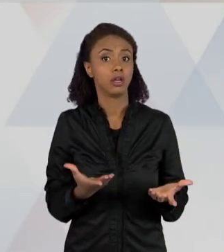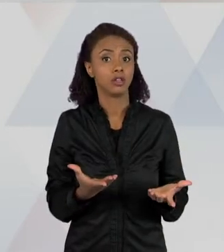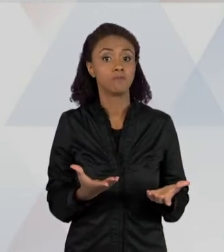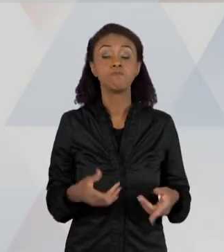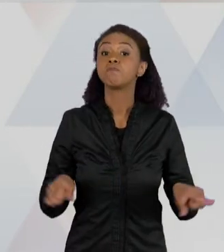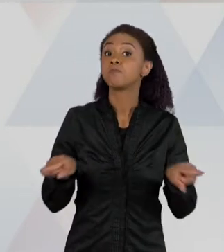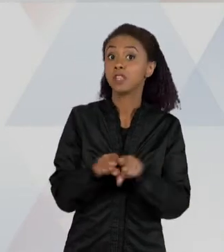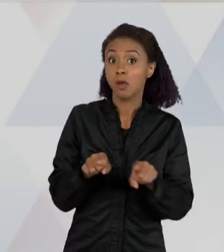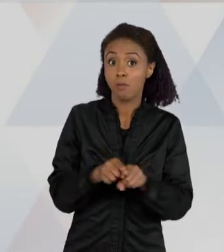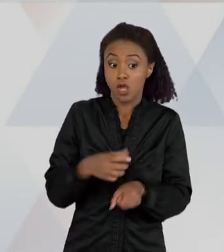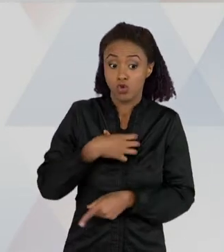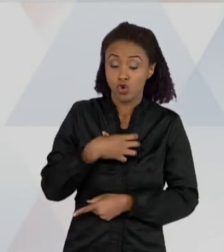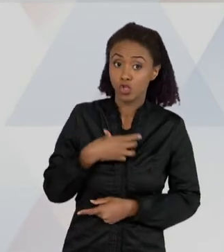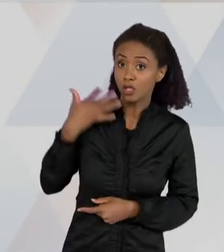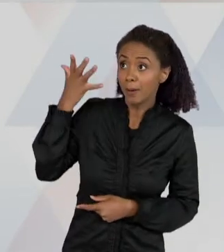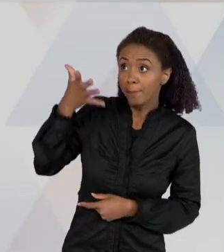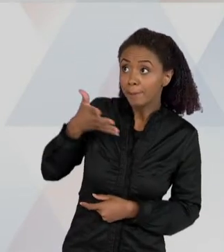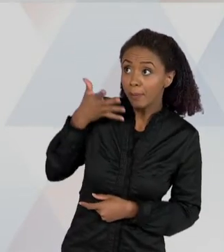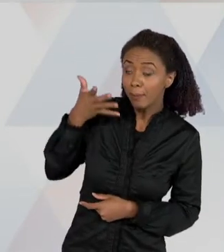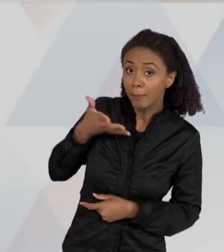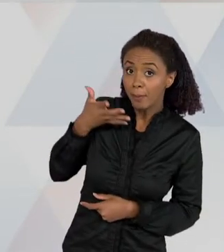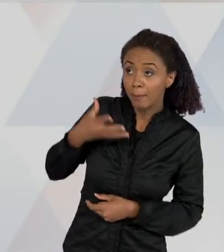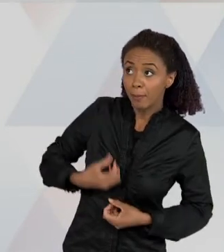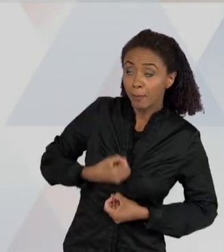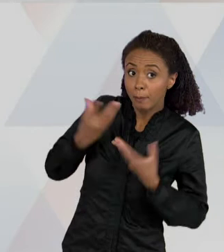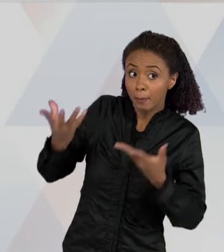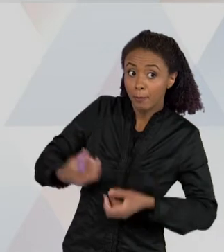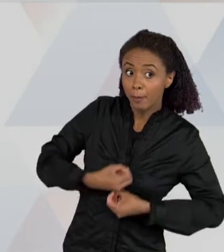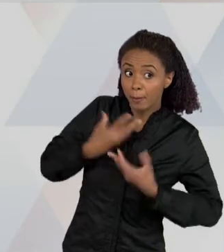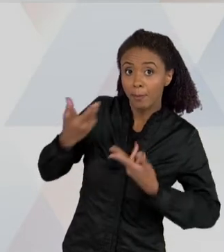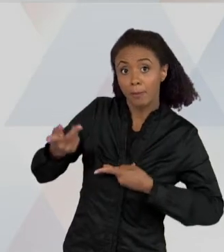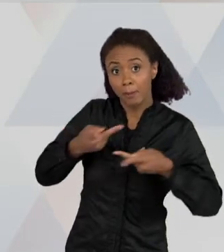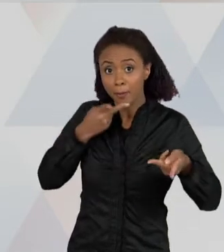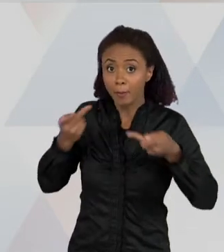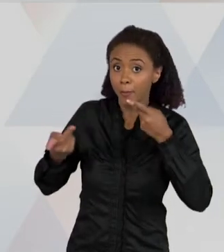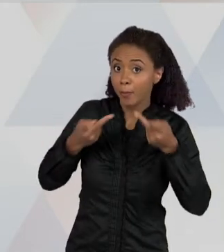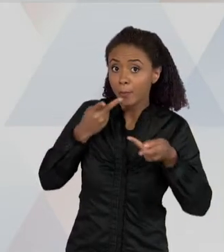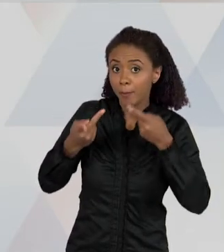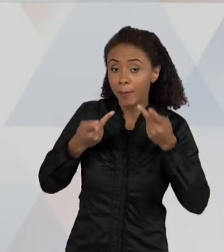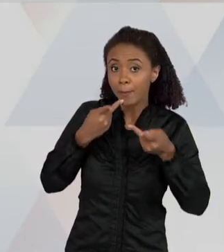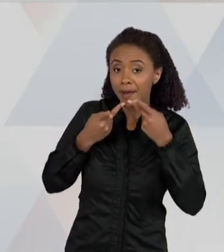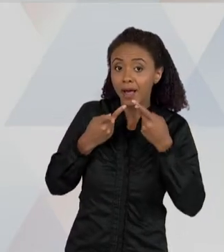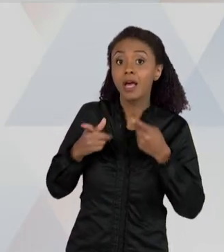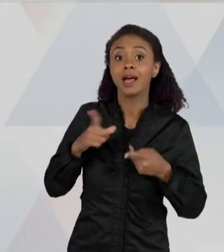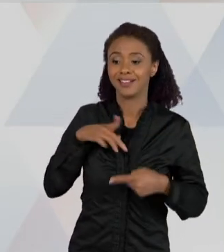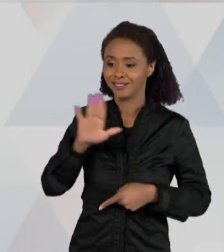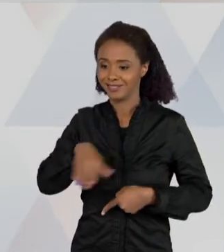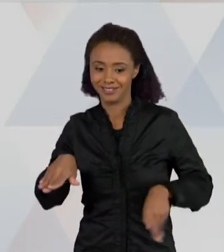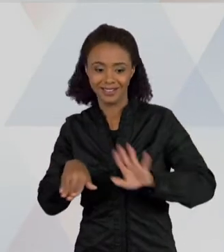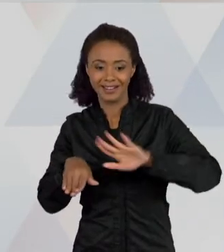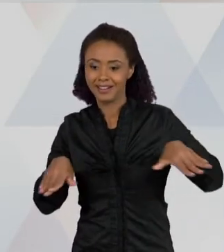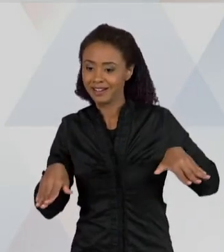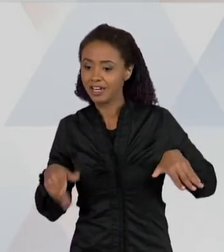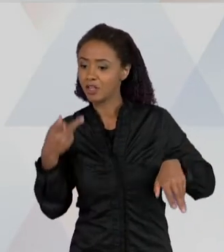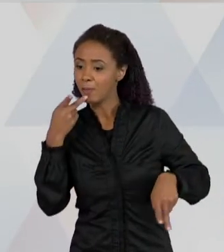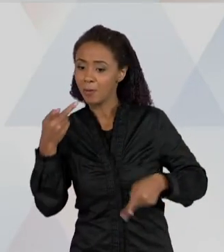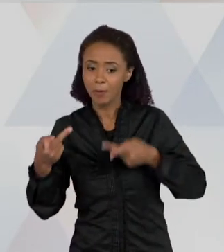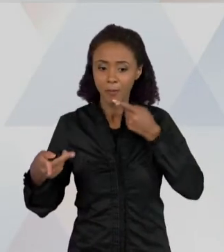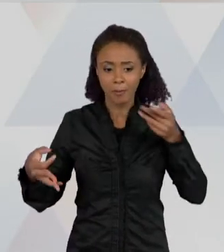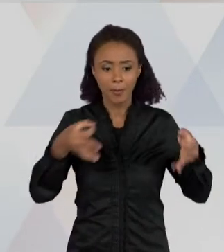DE CIÊNCIAS, PORQUE QUANDO UMA CRIANÇA OUVE O QUE A OUTRA PENSA, MUITAS VEZES ELA MUDA A FORMA DE EXPLICAR UM FENÔMENO,